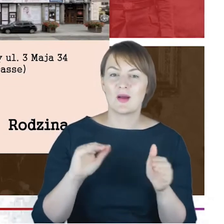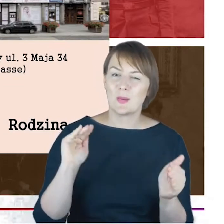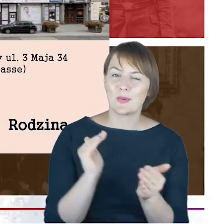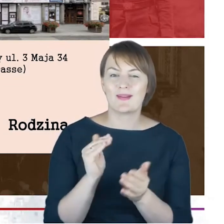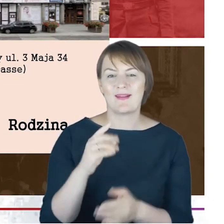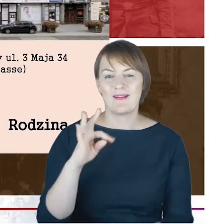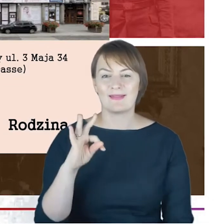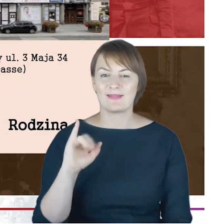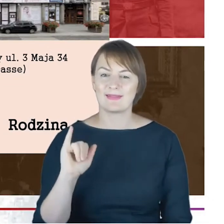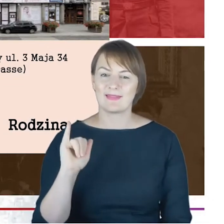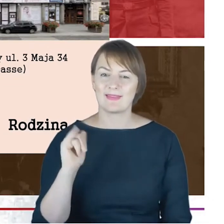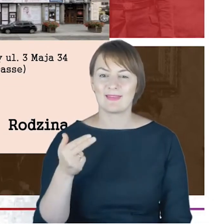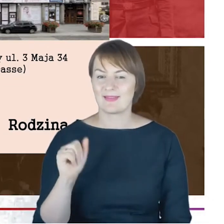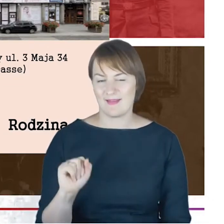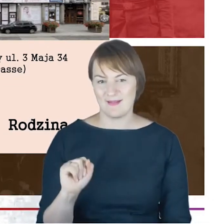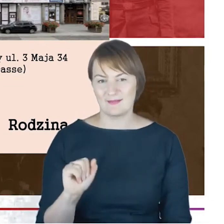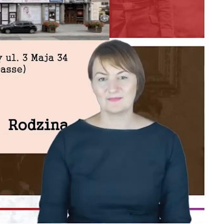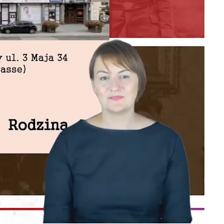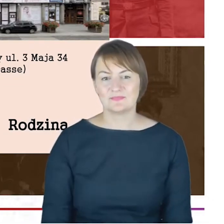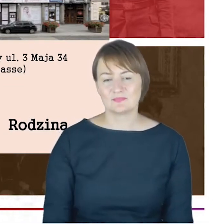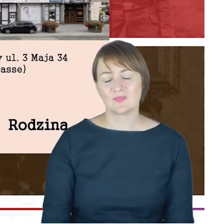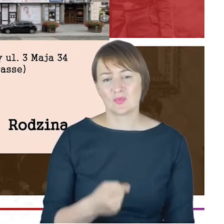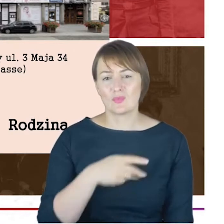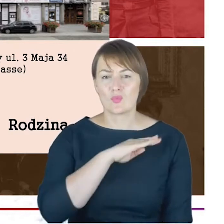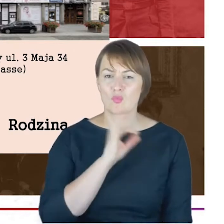Żona Jacoba Cohna zmarła młodo, miała 42 lata, jeśli dobrze